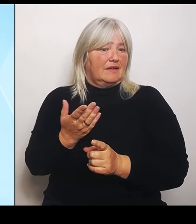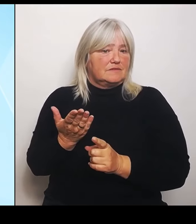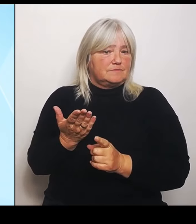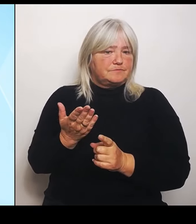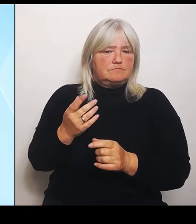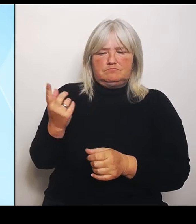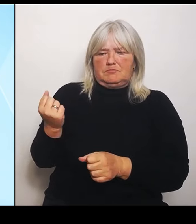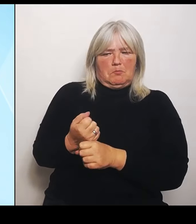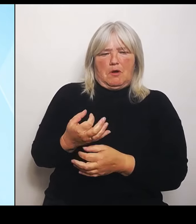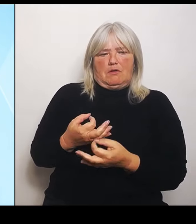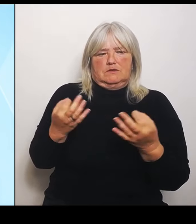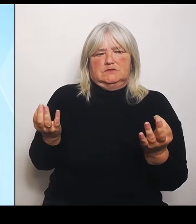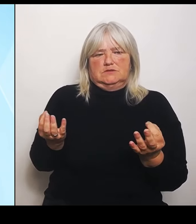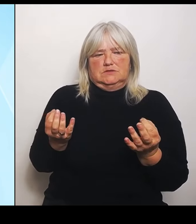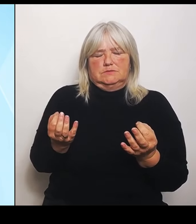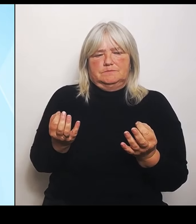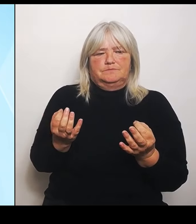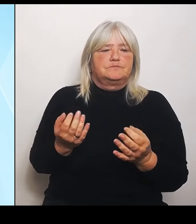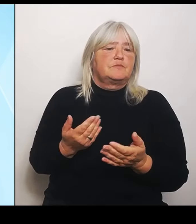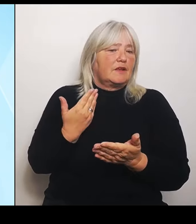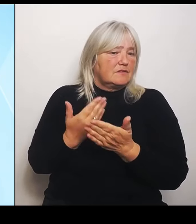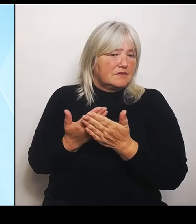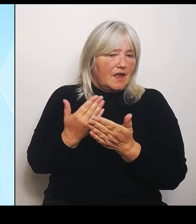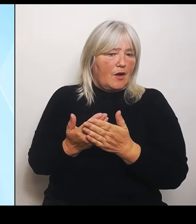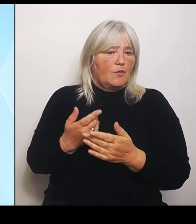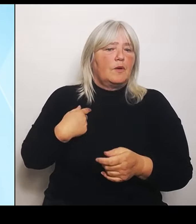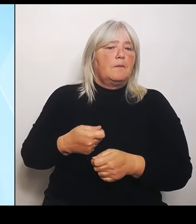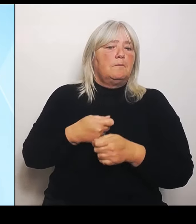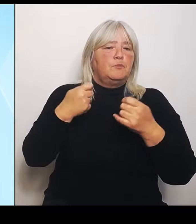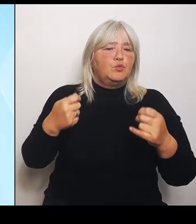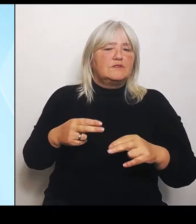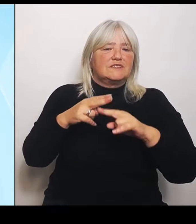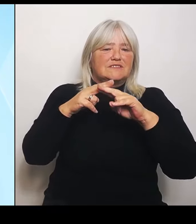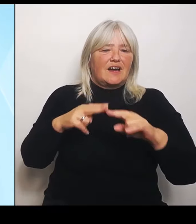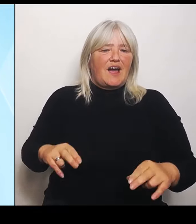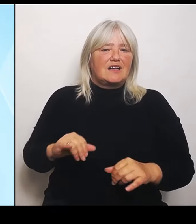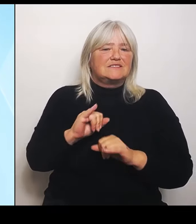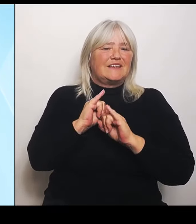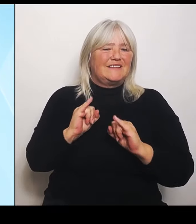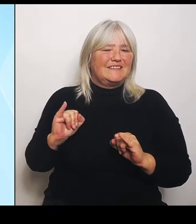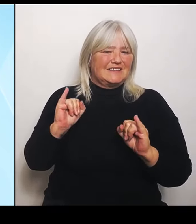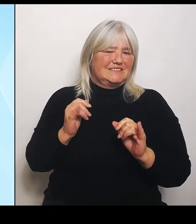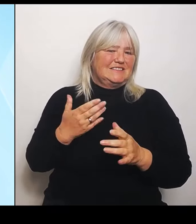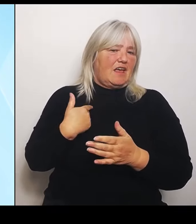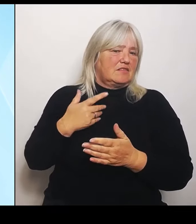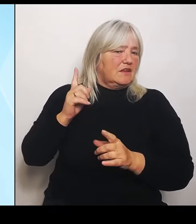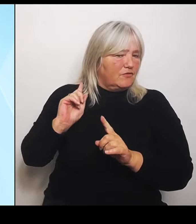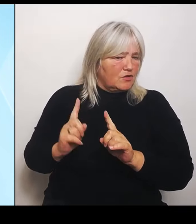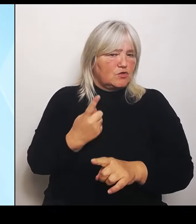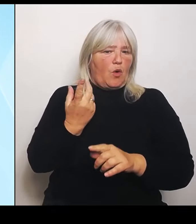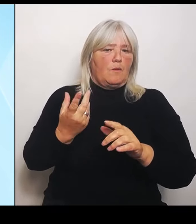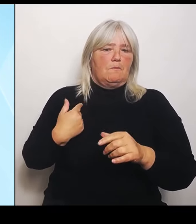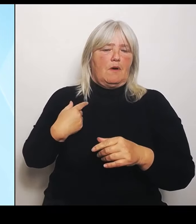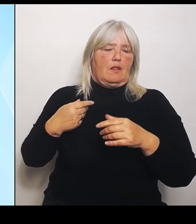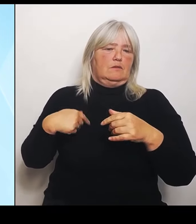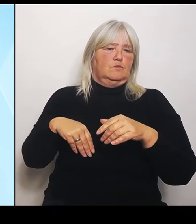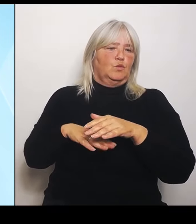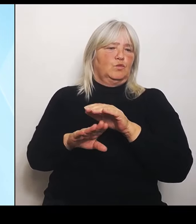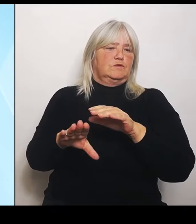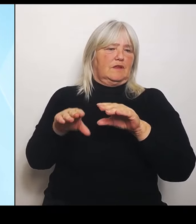Bundesratsinitiative noch einmal unternehmen. Und einfach nur zur Dimension einfach das noch einmal klar wird, dass das schon